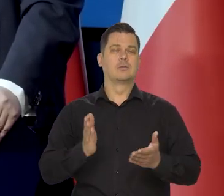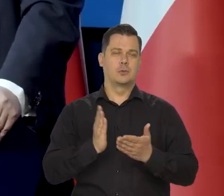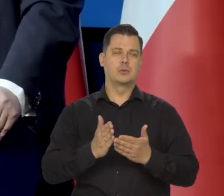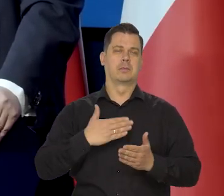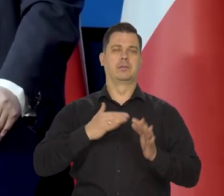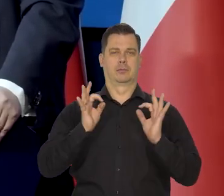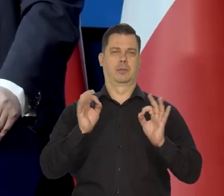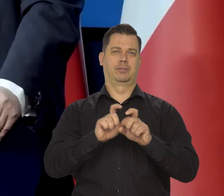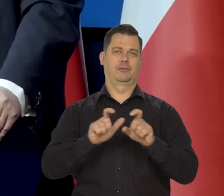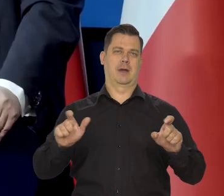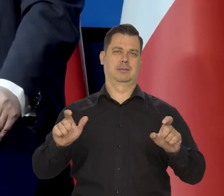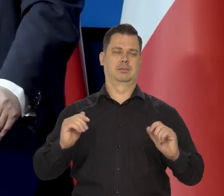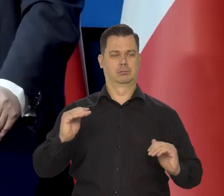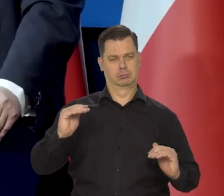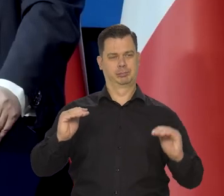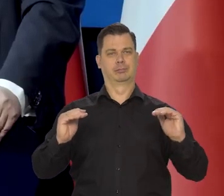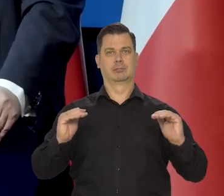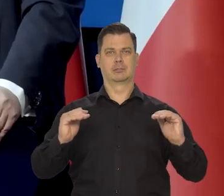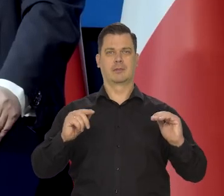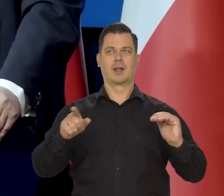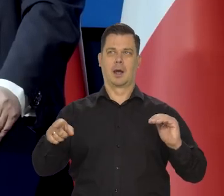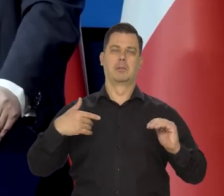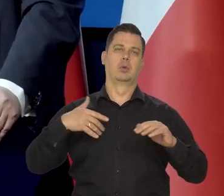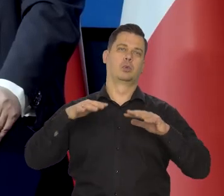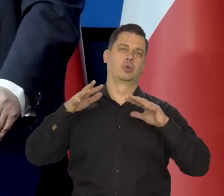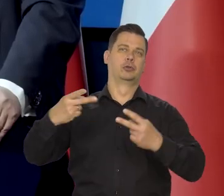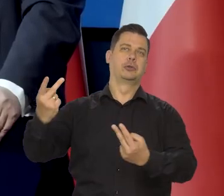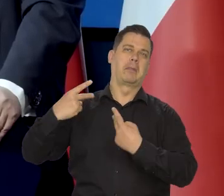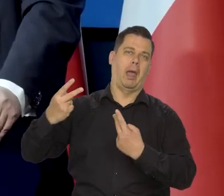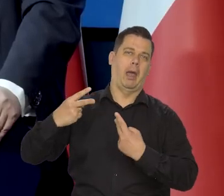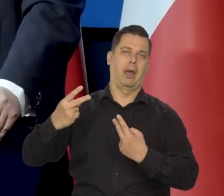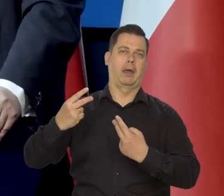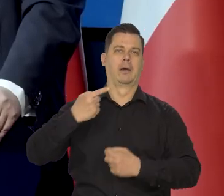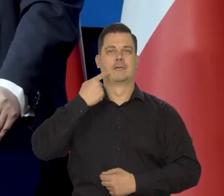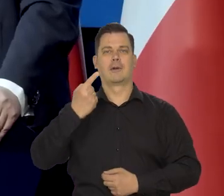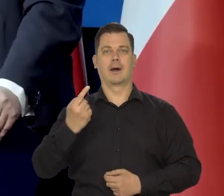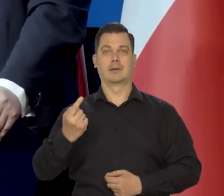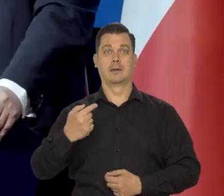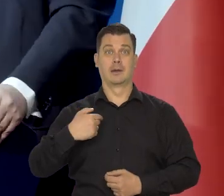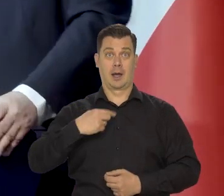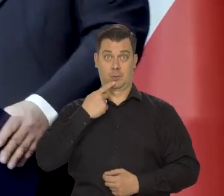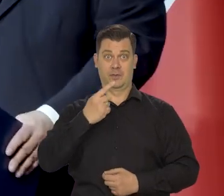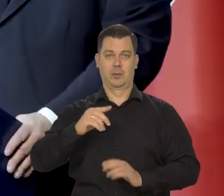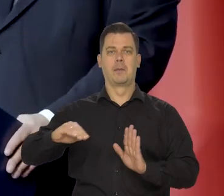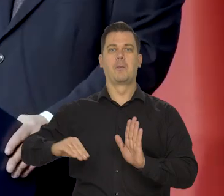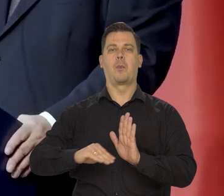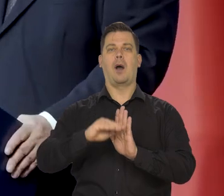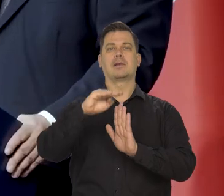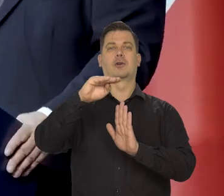Pamiętają państwo, ile było śmiechu i kpin z tego, że mówiłem, że jesteśmy na płaskowyżu,